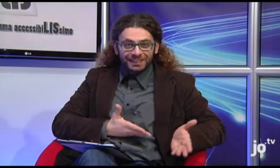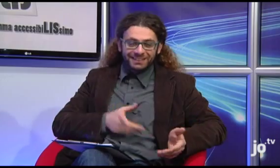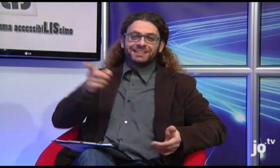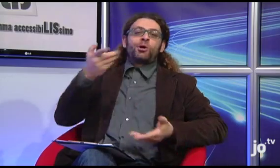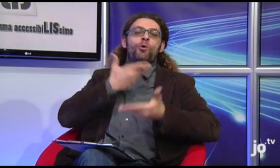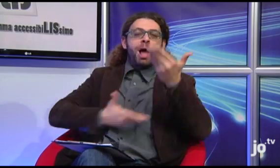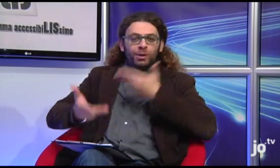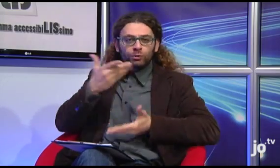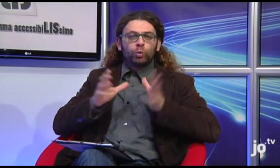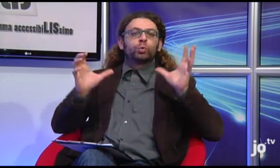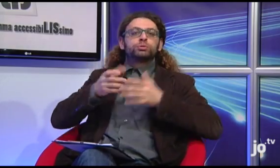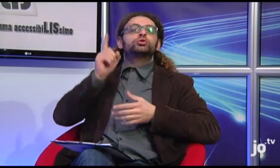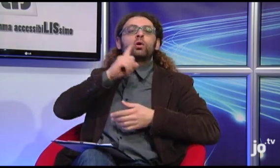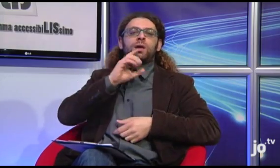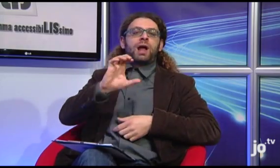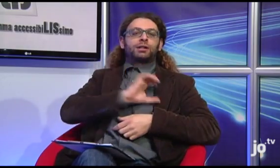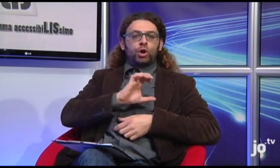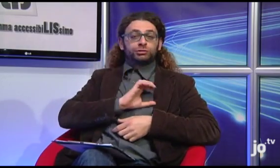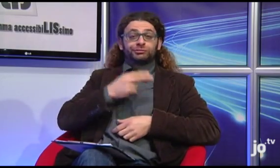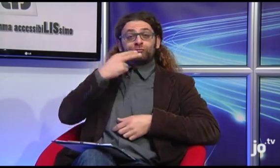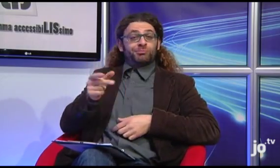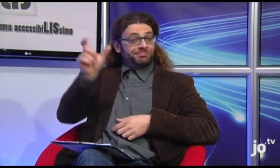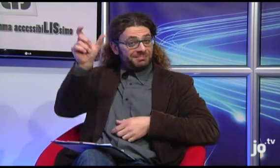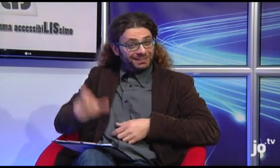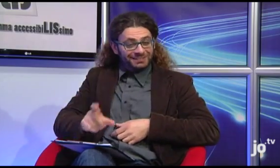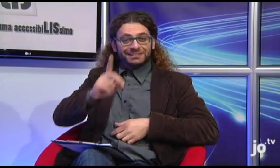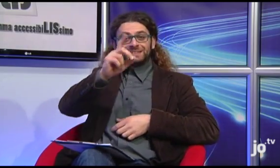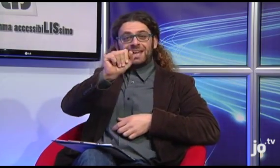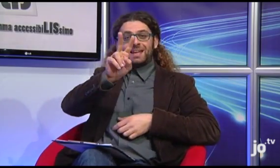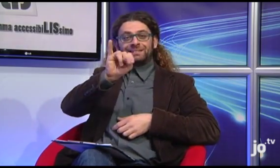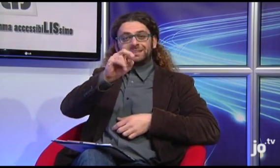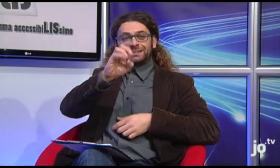Oggi abbiamo un collaboratore del gruppo Sordi Cattolici, Davide Latagliata,